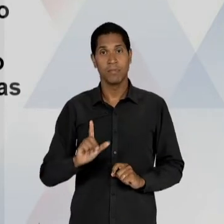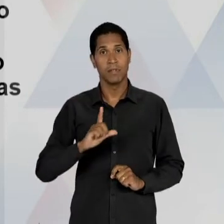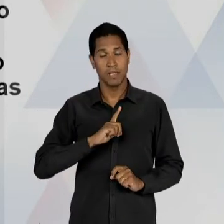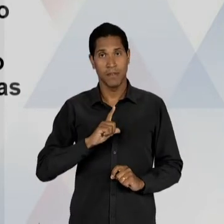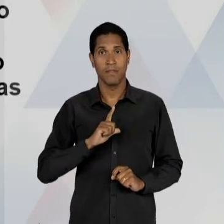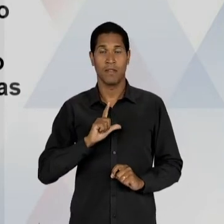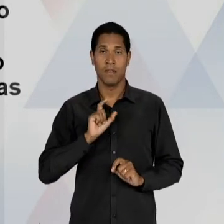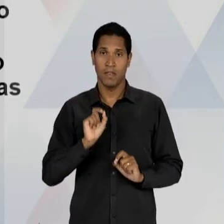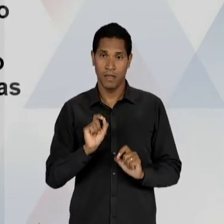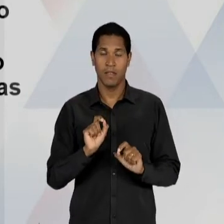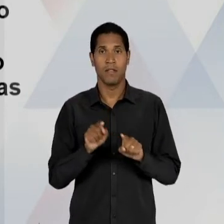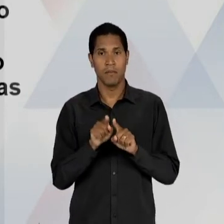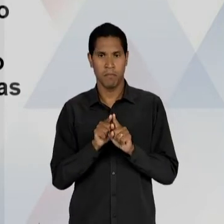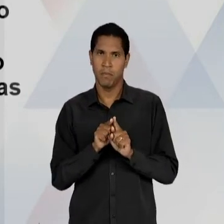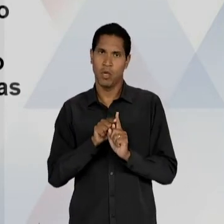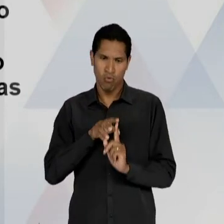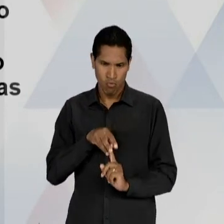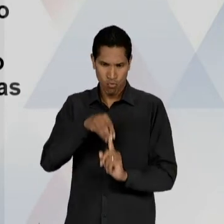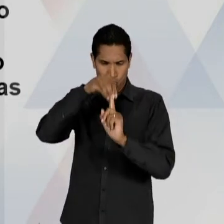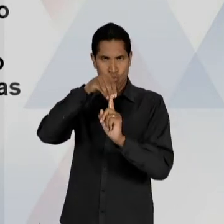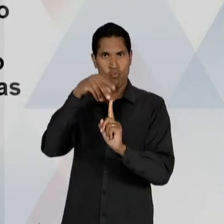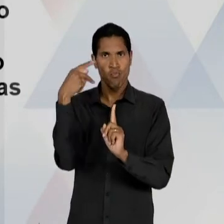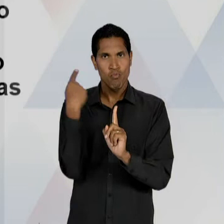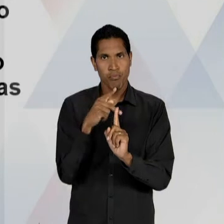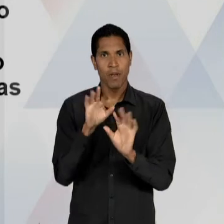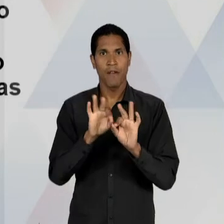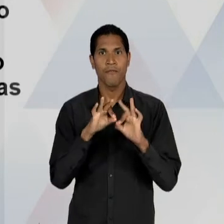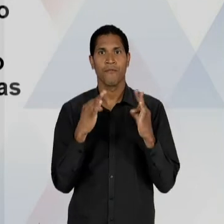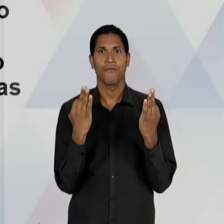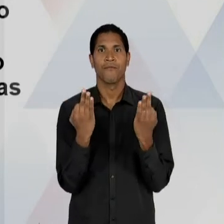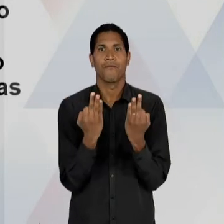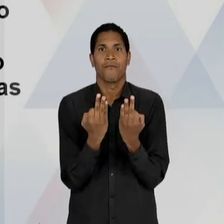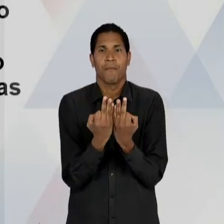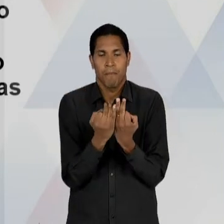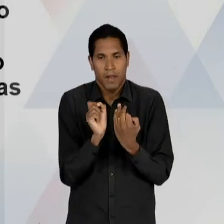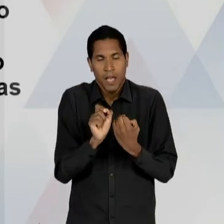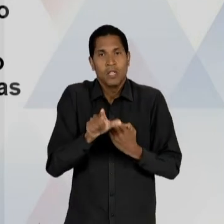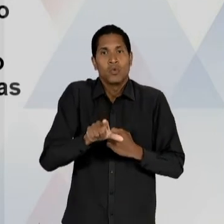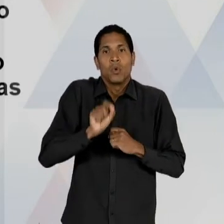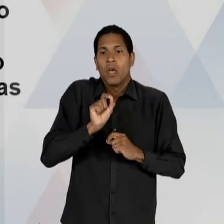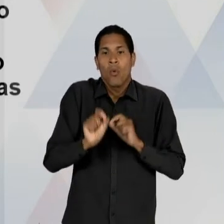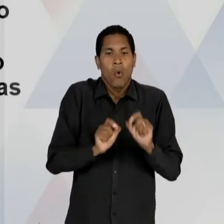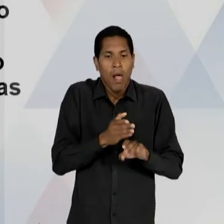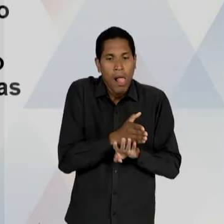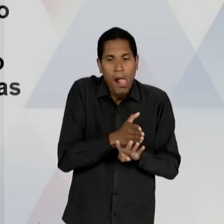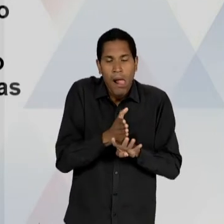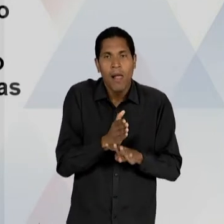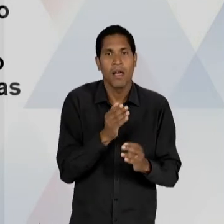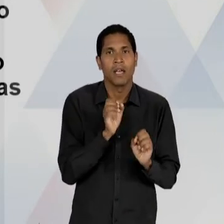E IMPRESCRITÍVEL DA FAMÍLIA DE ESCOLHER A EDUCAÇÃO DOS SEUS FILHOS; O FINANCIAMENTO PÚBLICO